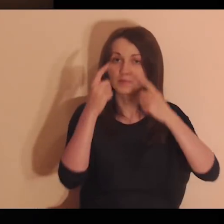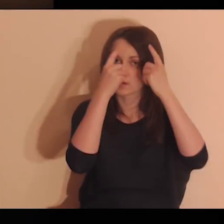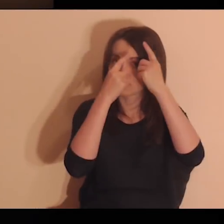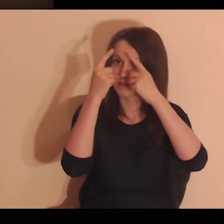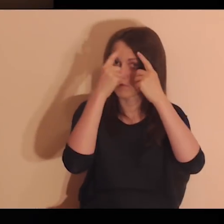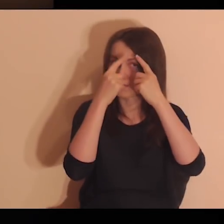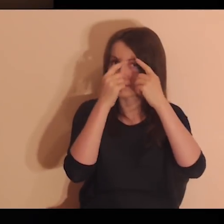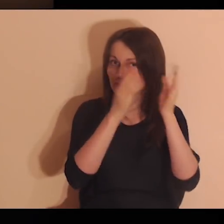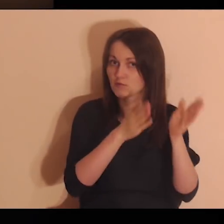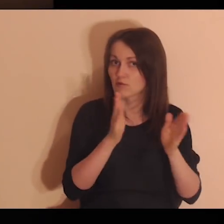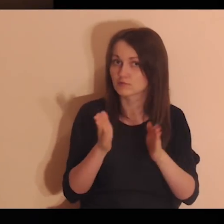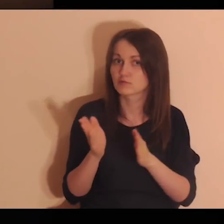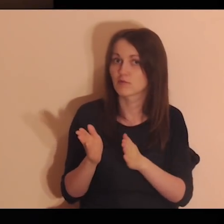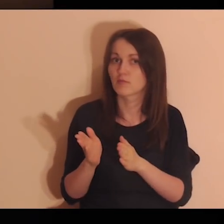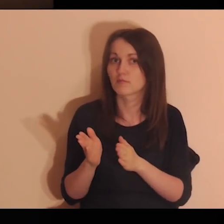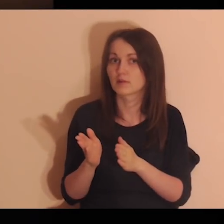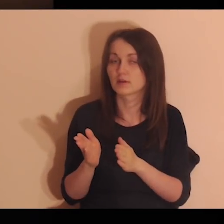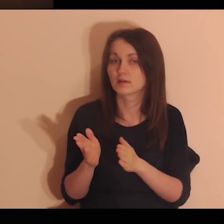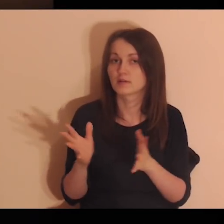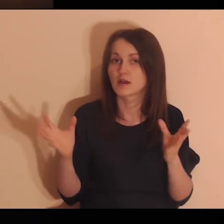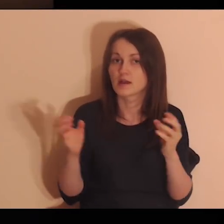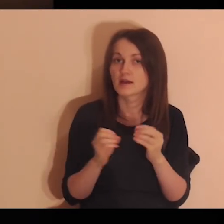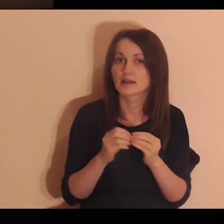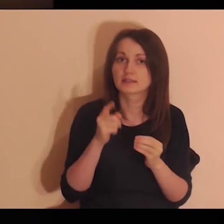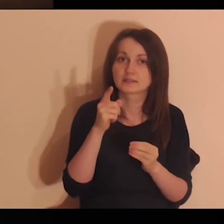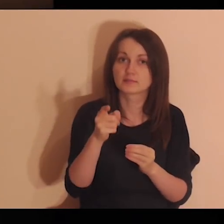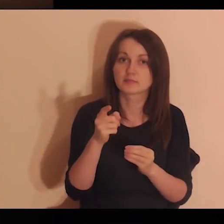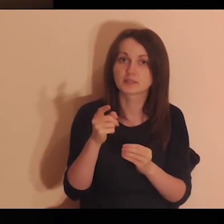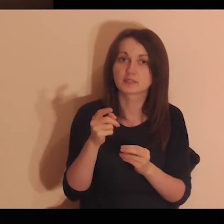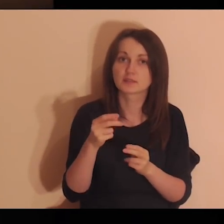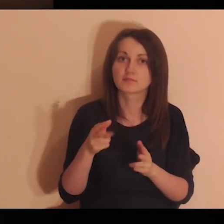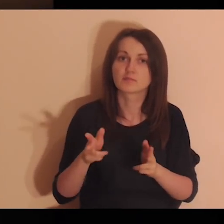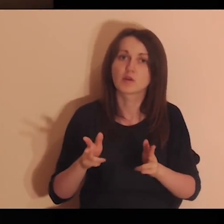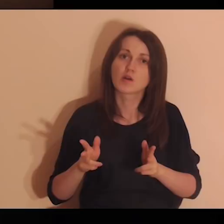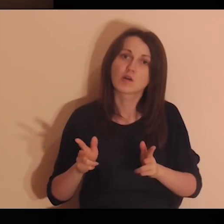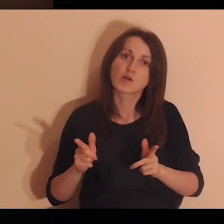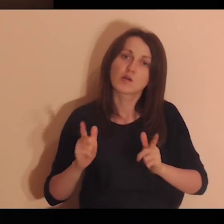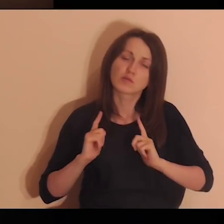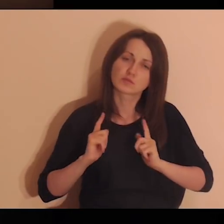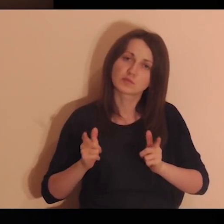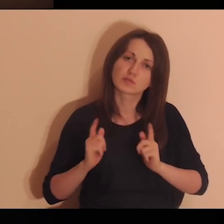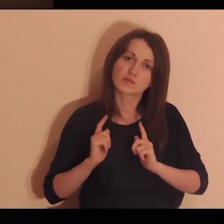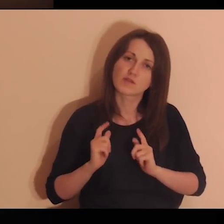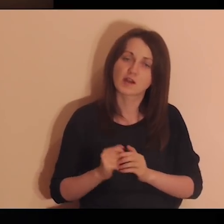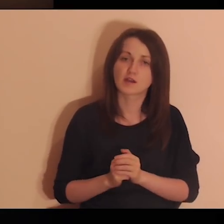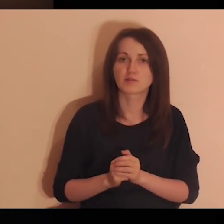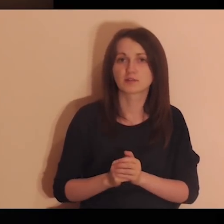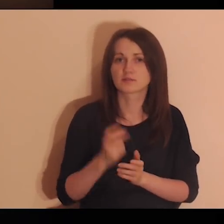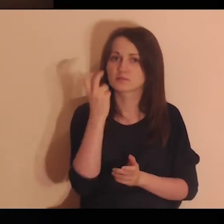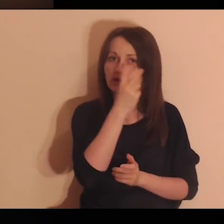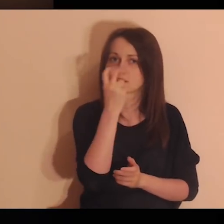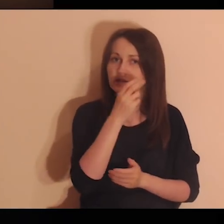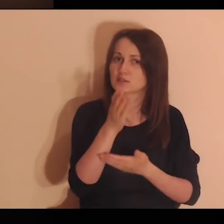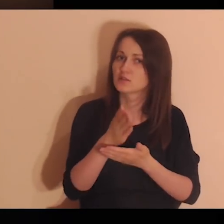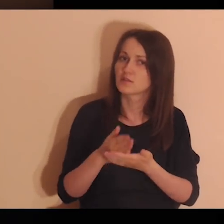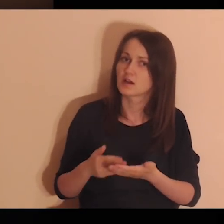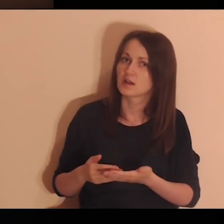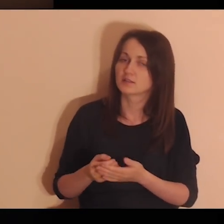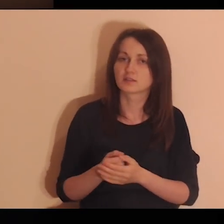Pomyśl o osobach, z którymi odpoczywałeś, dzieliłeś swoje pasje, zainteresowania.